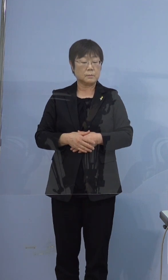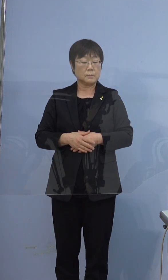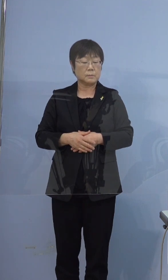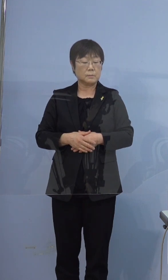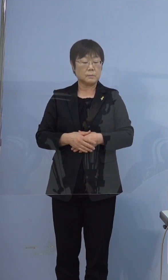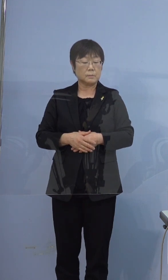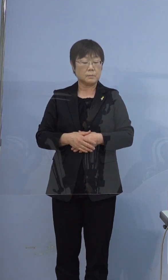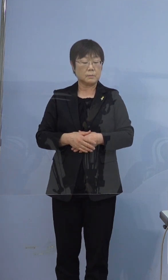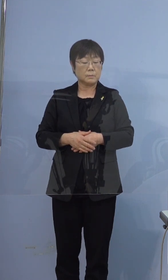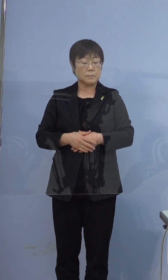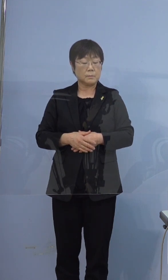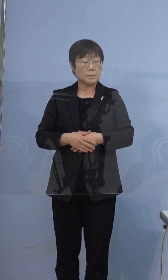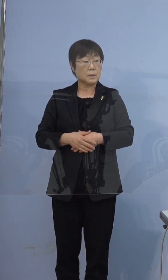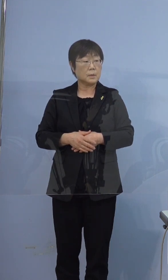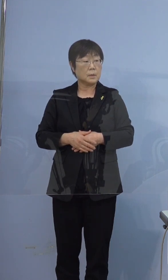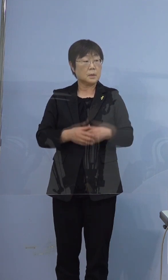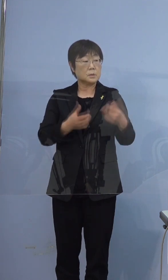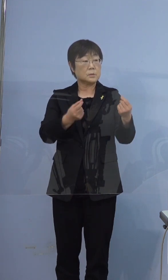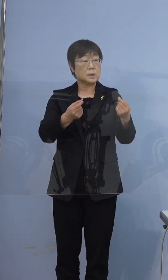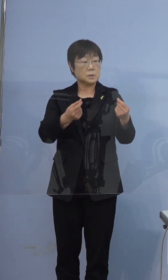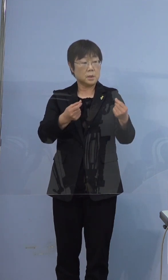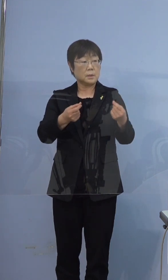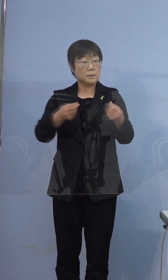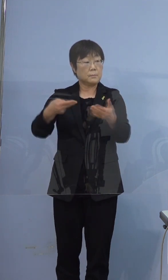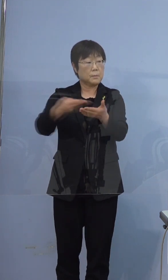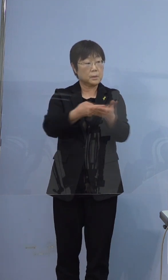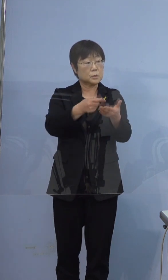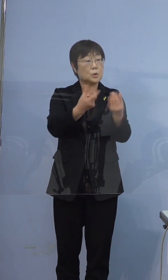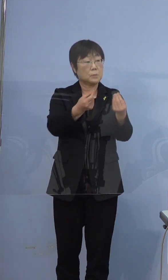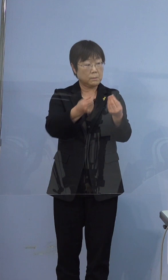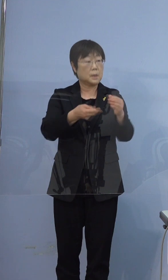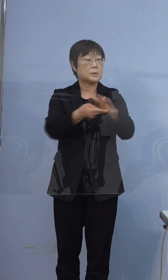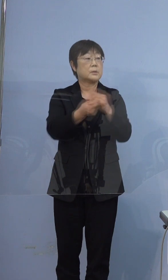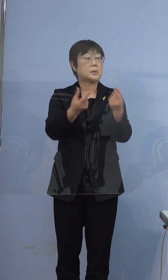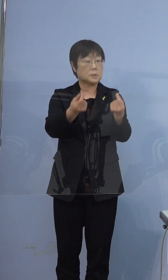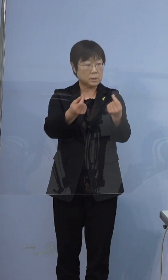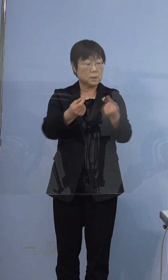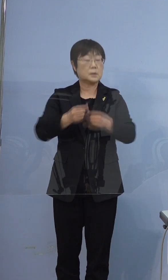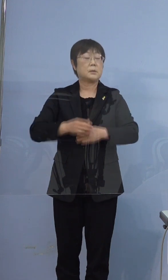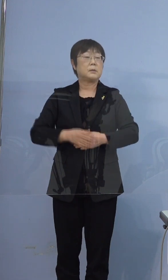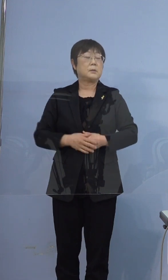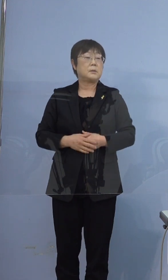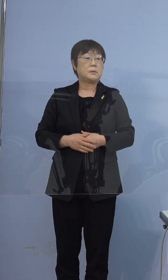あえて申し上げますとそうですね そのままそこに行かれたままです